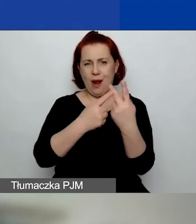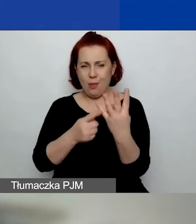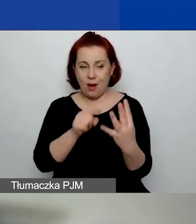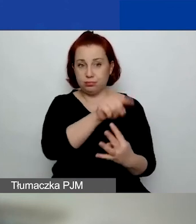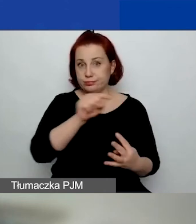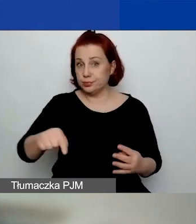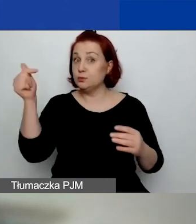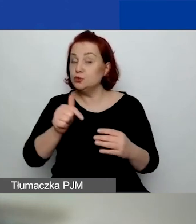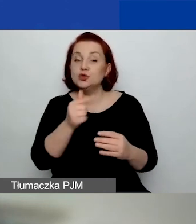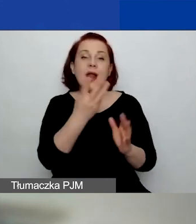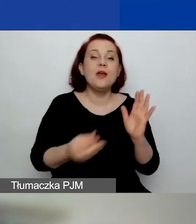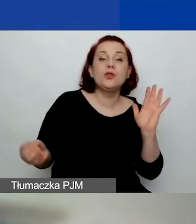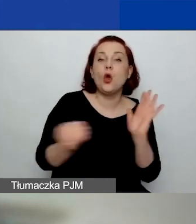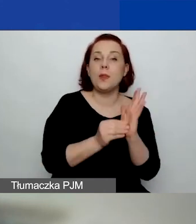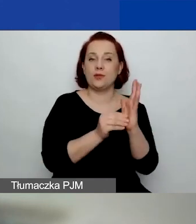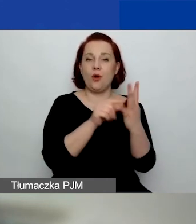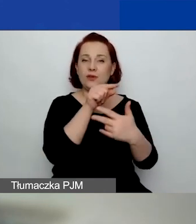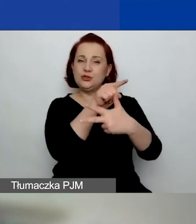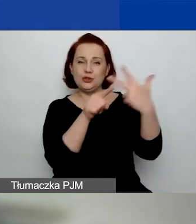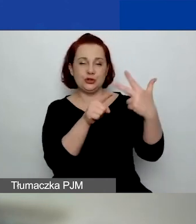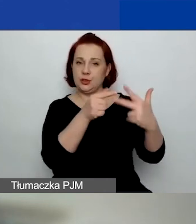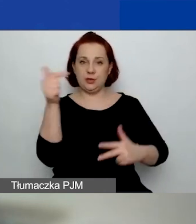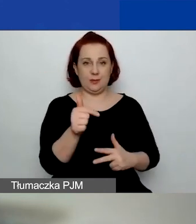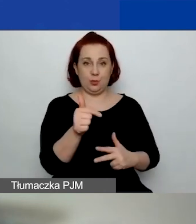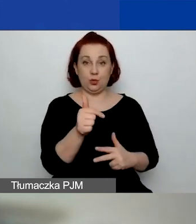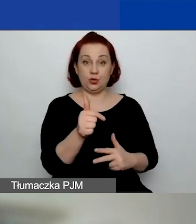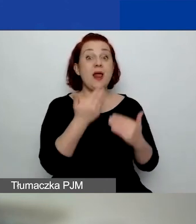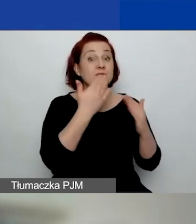Jest on dodatkowo punktowany.